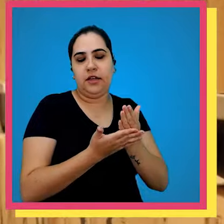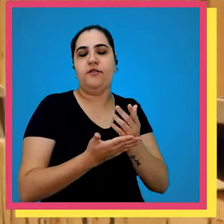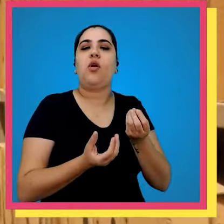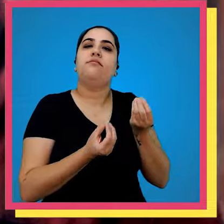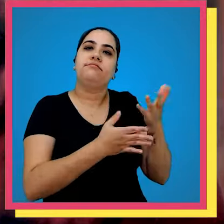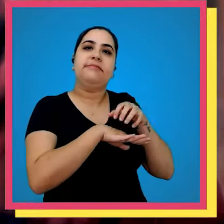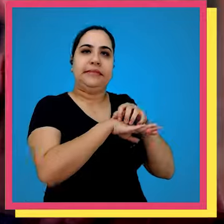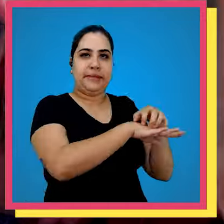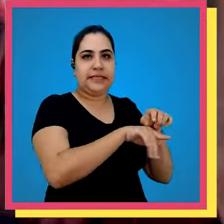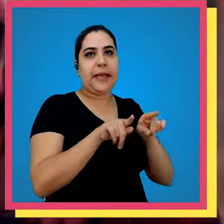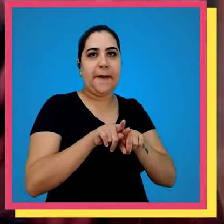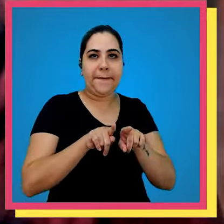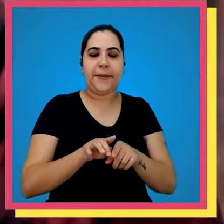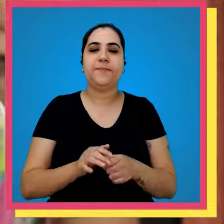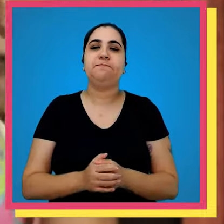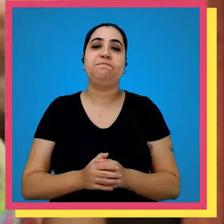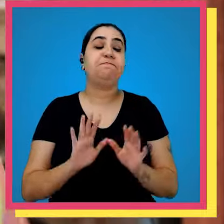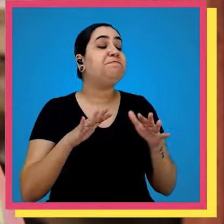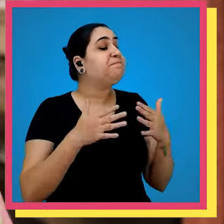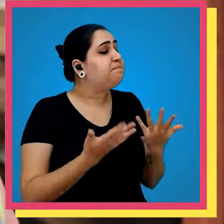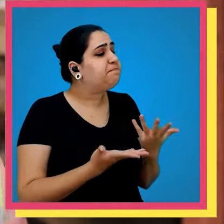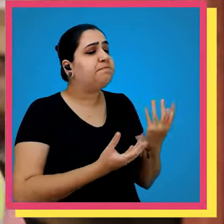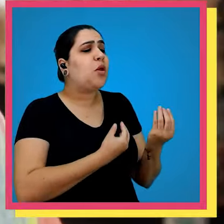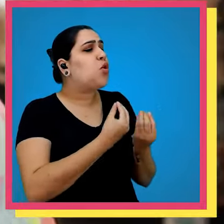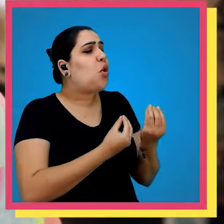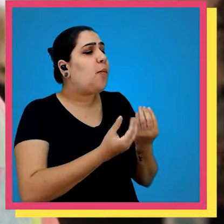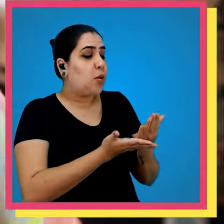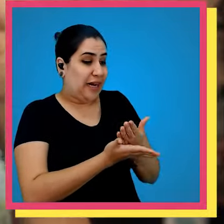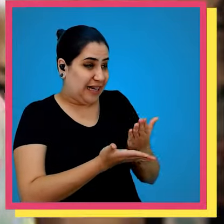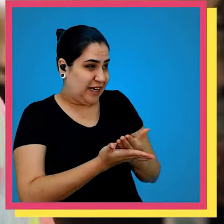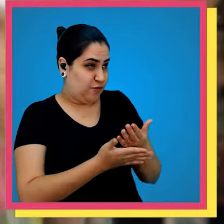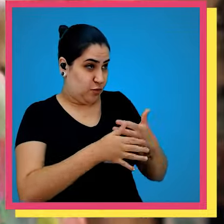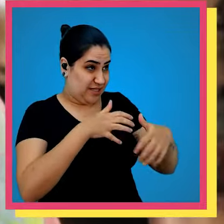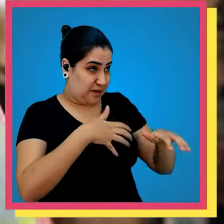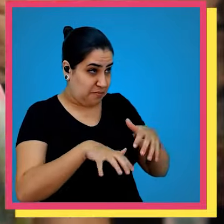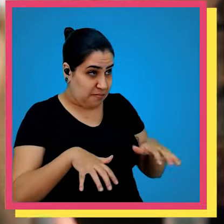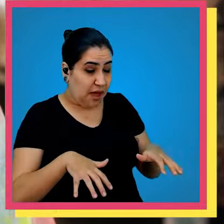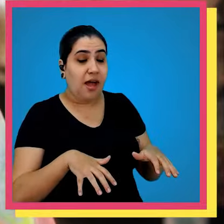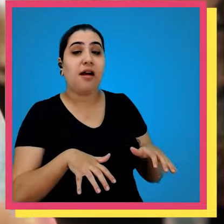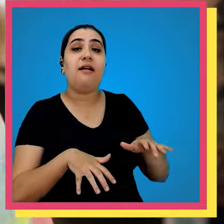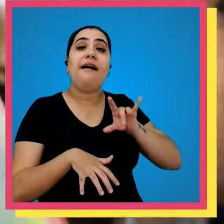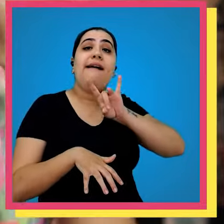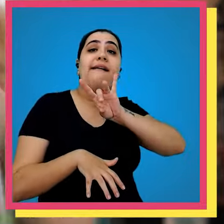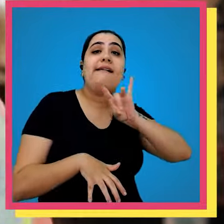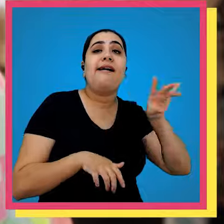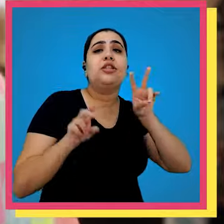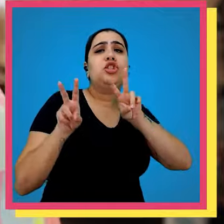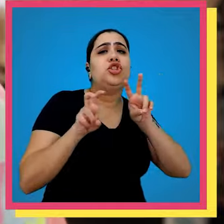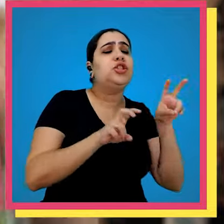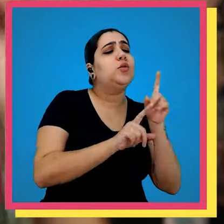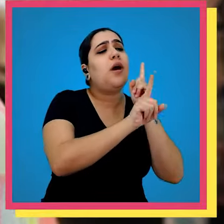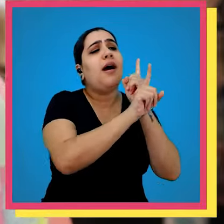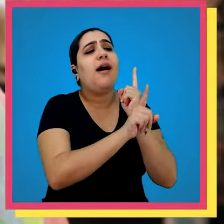livro e leva lá para expedição então Levi como nossos livros são separados e cada título é